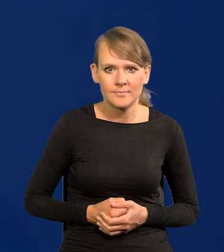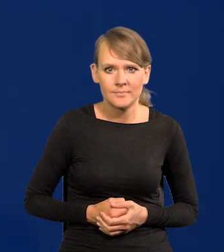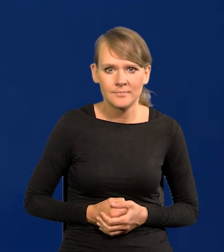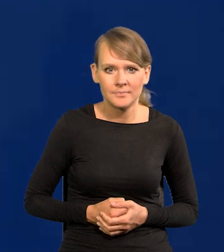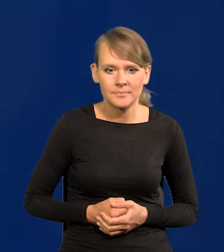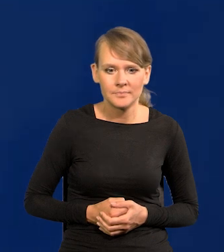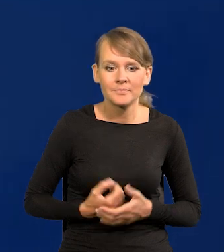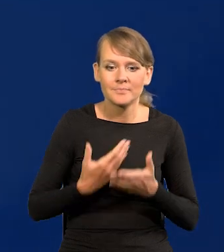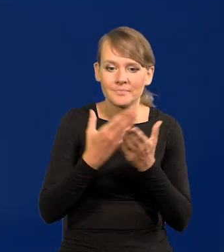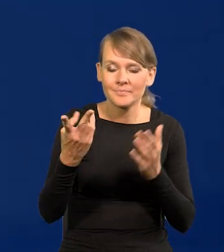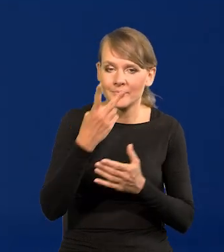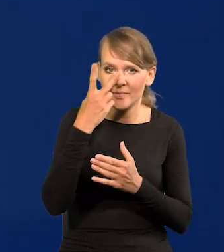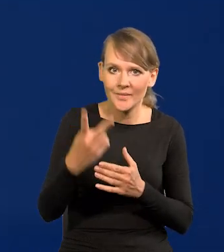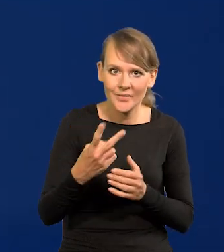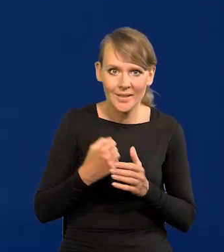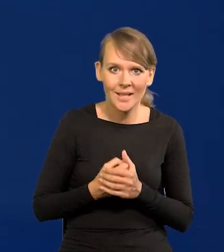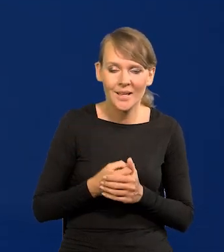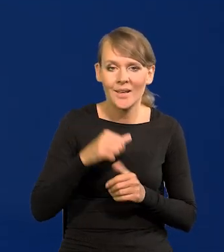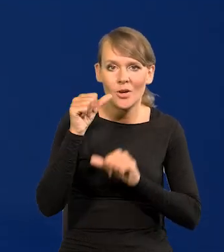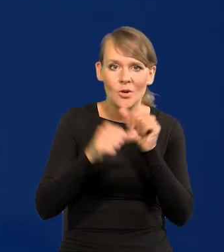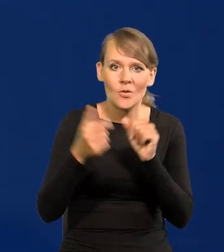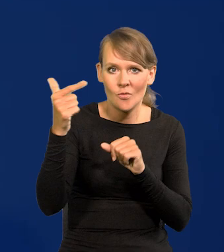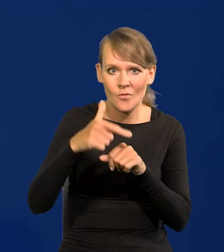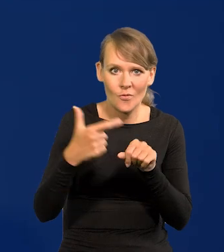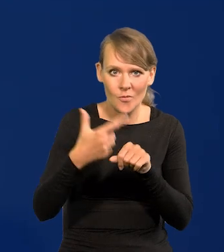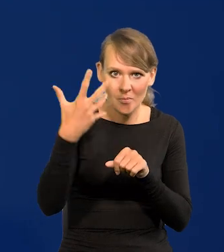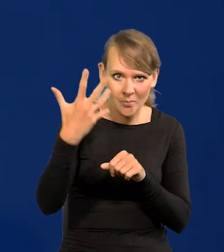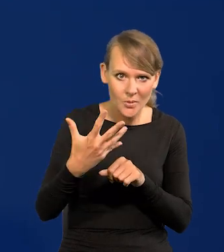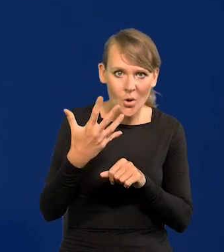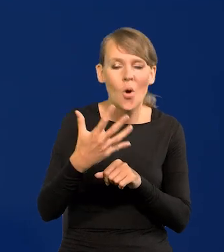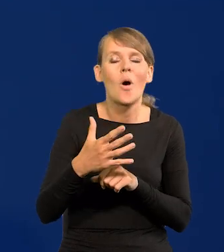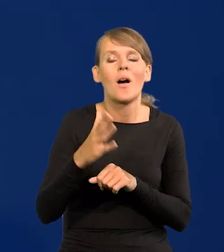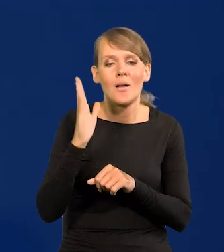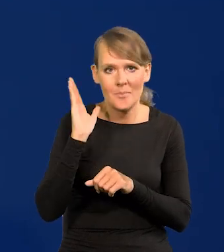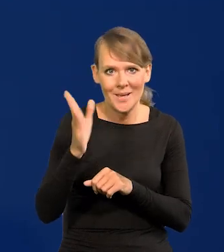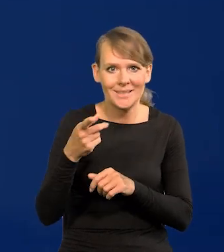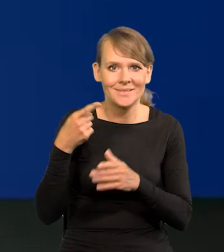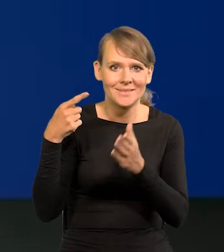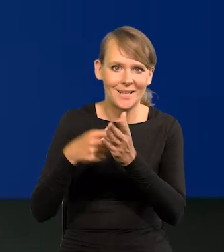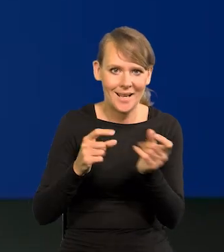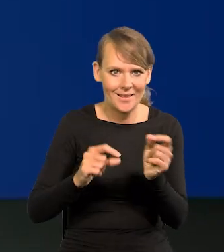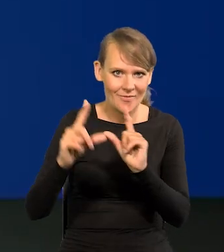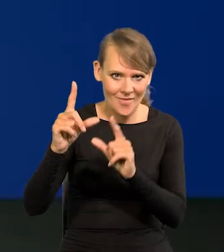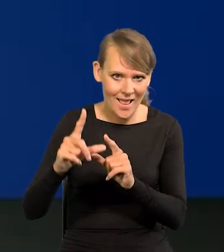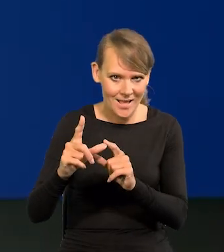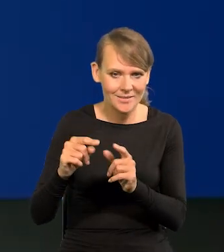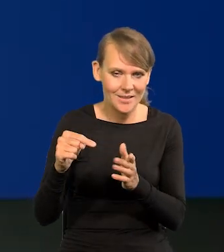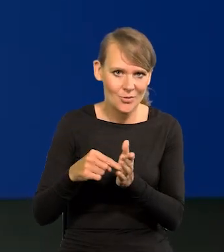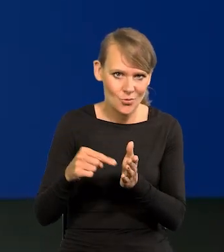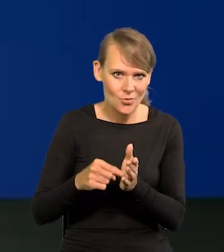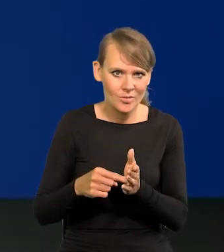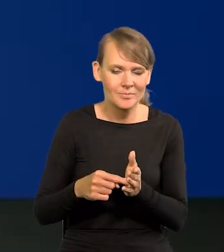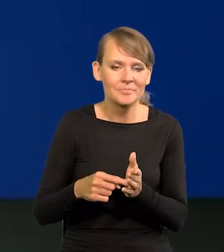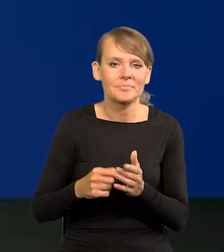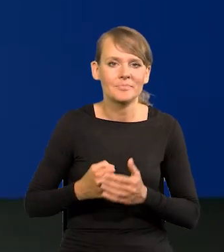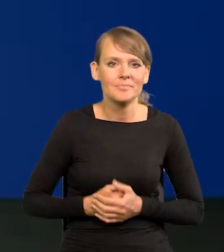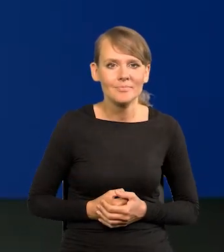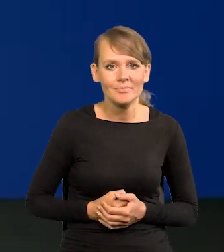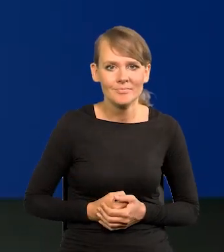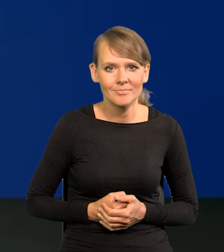Jak Państwo widzą, w 2025 r. schodzimy do celu inflacyjnego, do tego obszaru celu inflacyjnego.